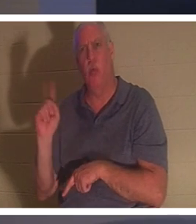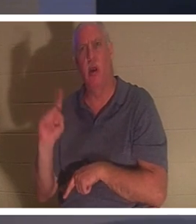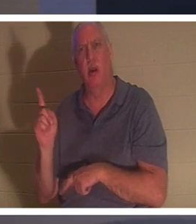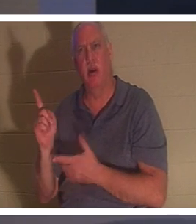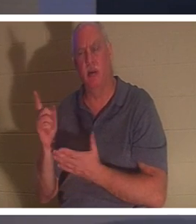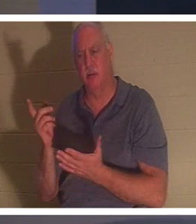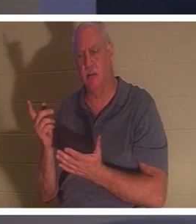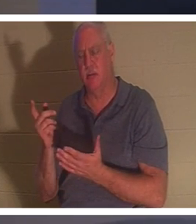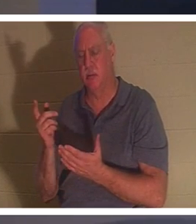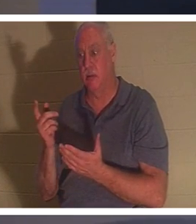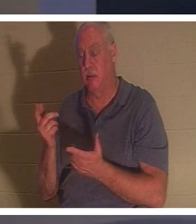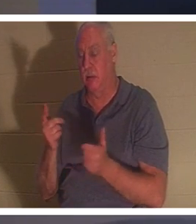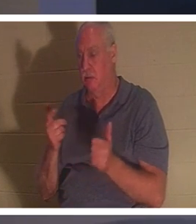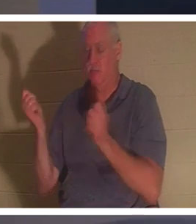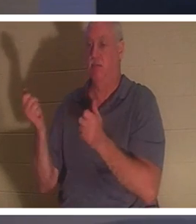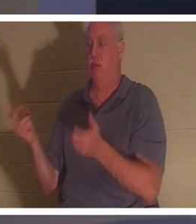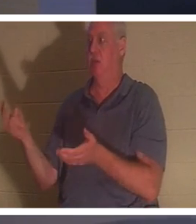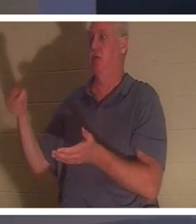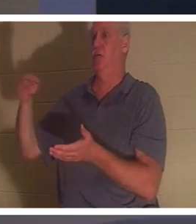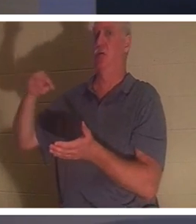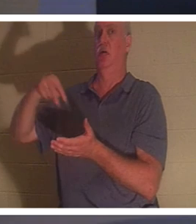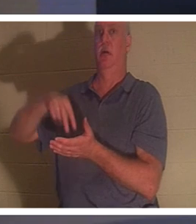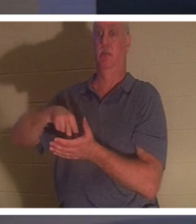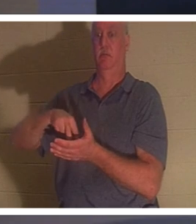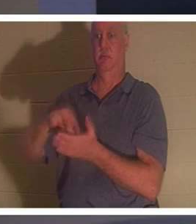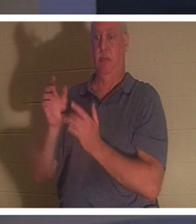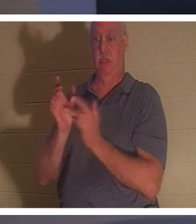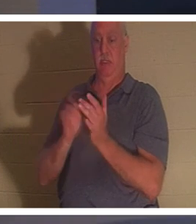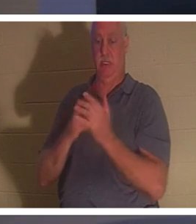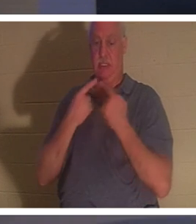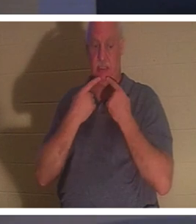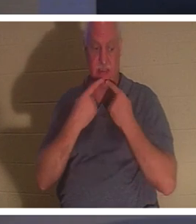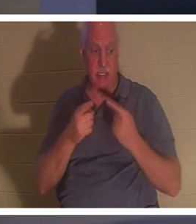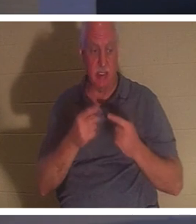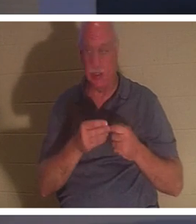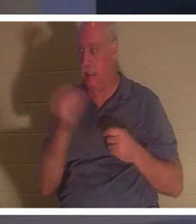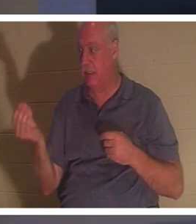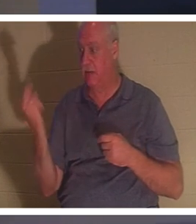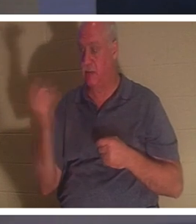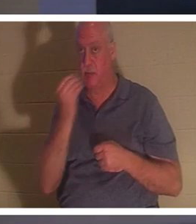立ち上がった。するとイエスは、彼女に何か食べるものを与えるように言われた。両親は驚いたが、